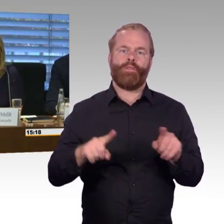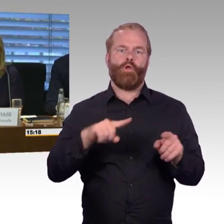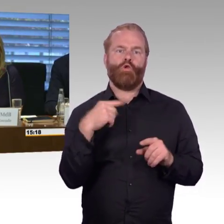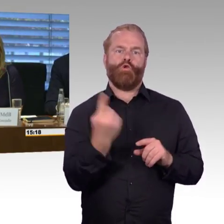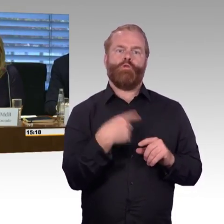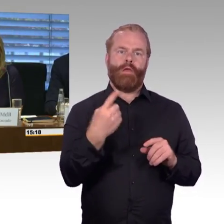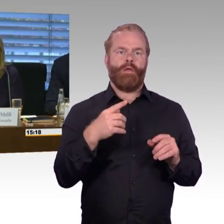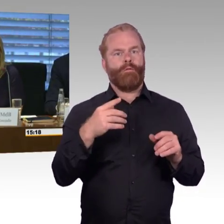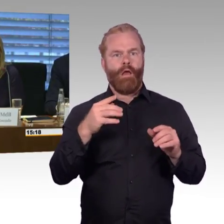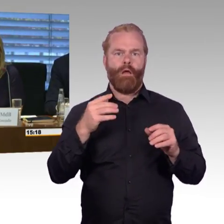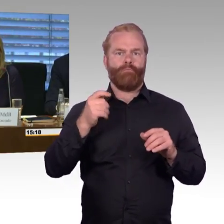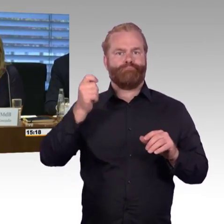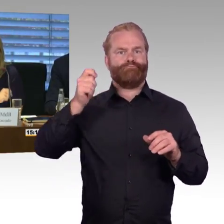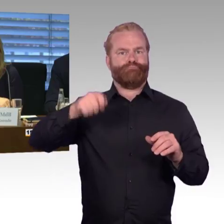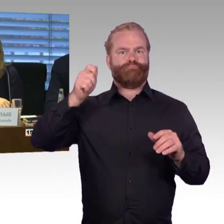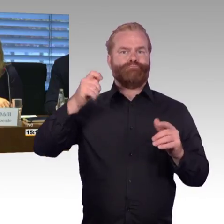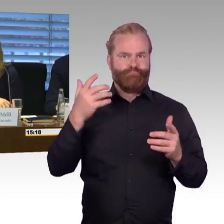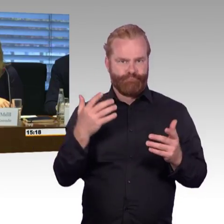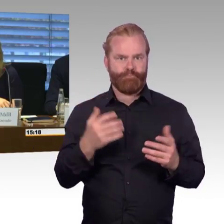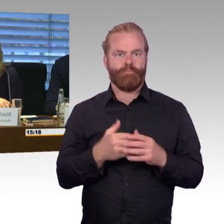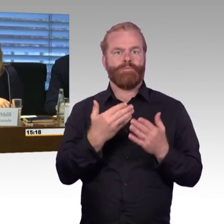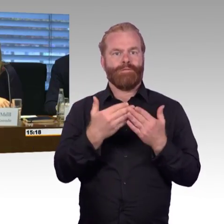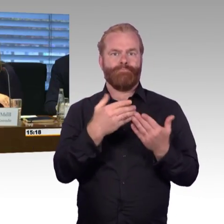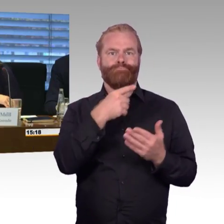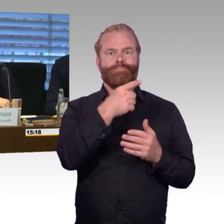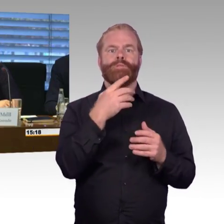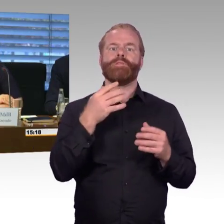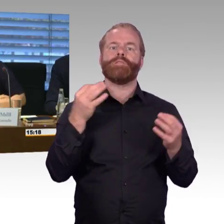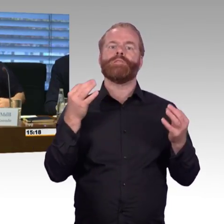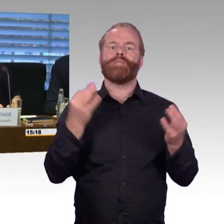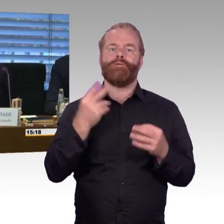und würde als allererstes der Deutschen Bahn das Wort geben.